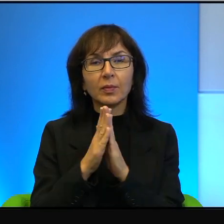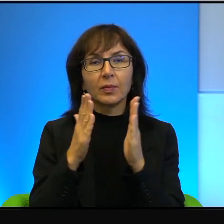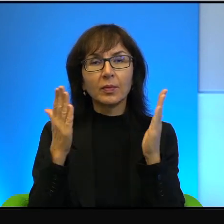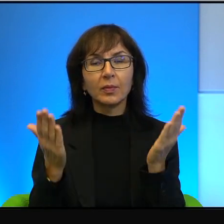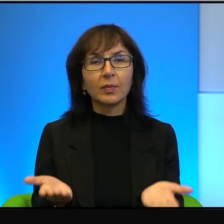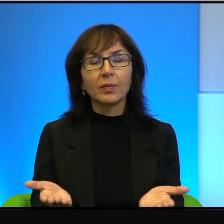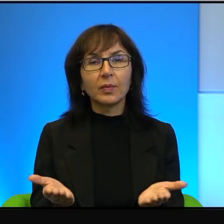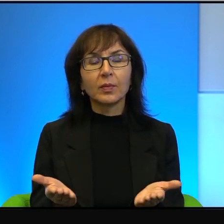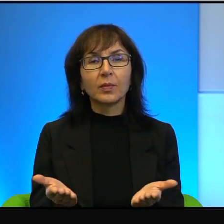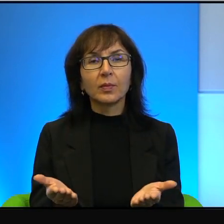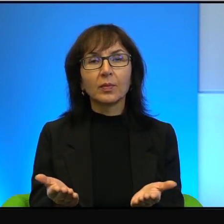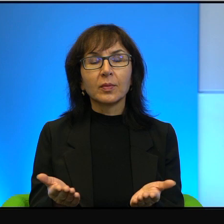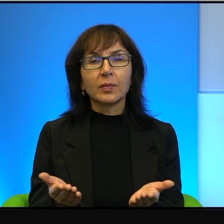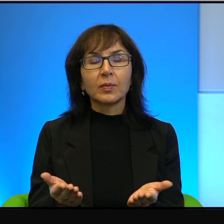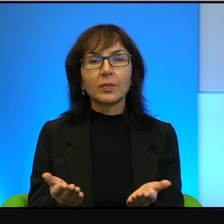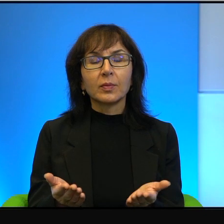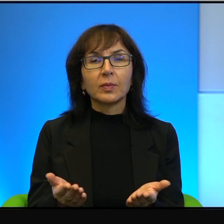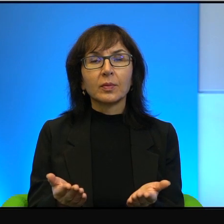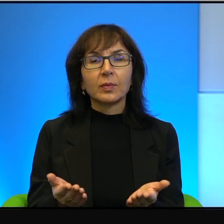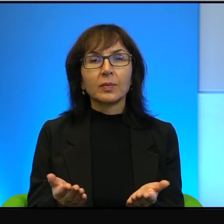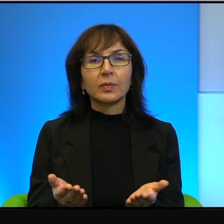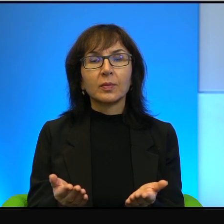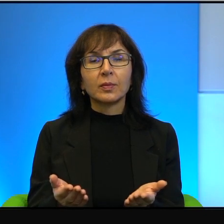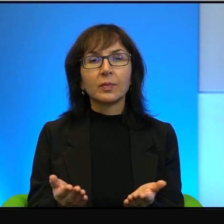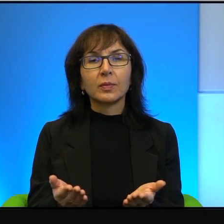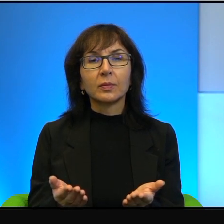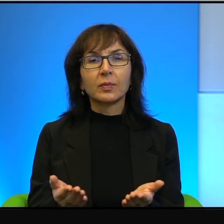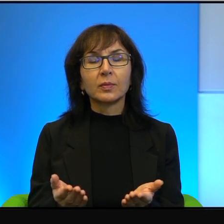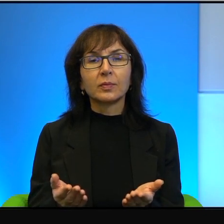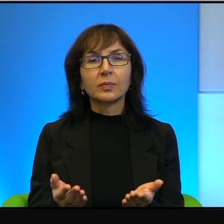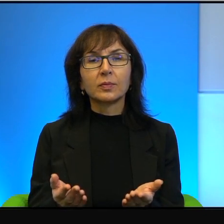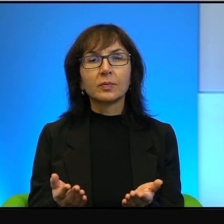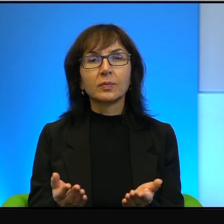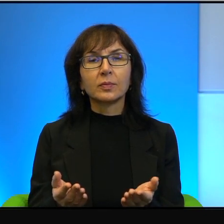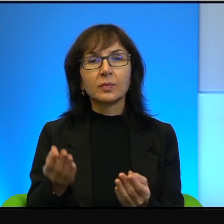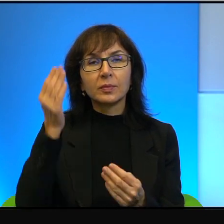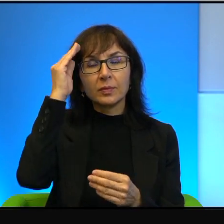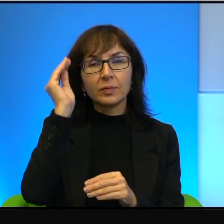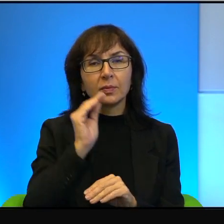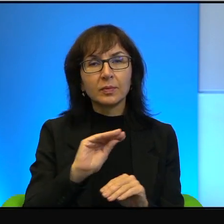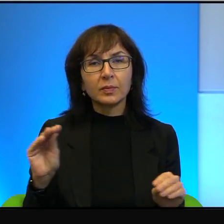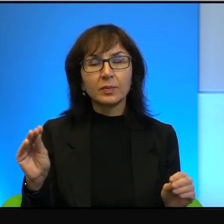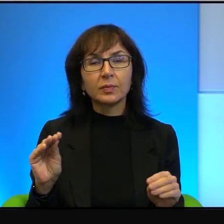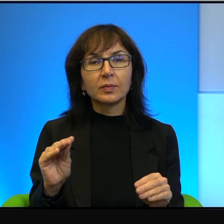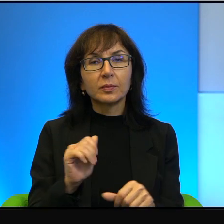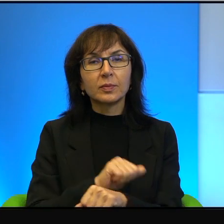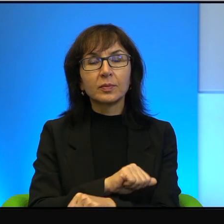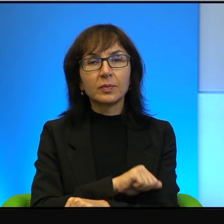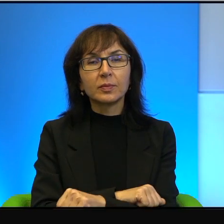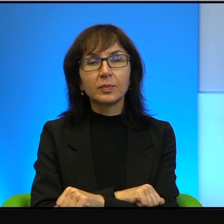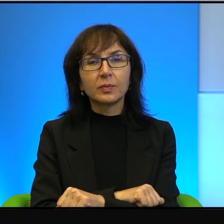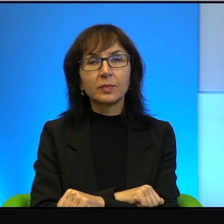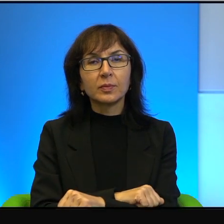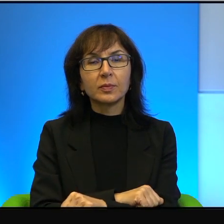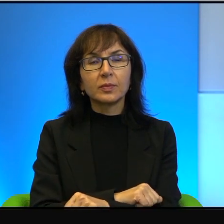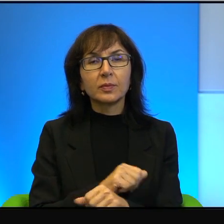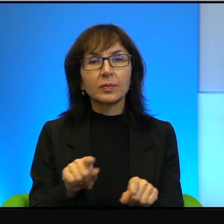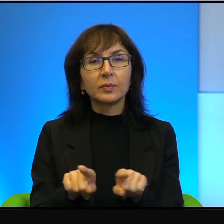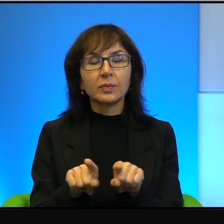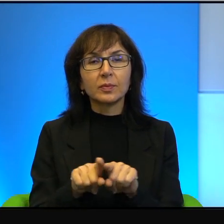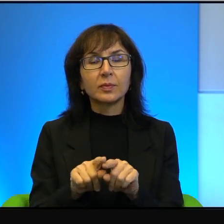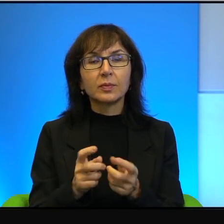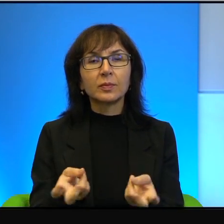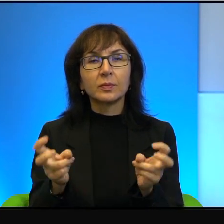nie wiem, komunikatów agencji prasowej i w tym samym momencie tworzenia jakichś